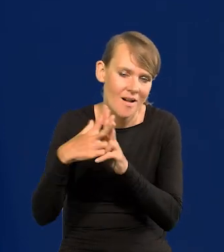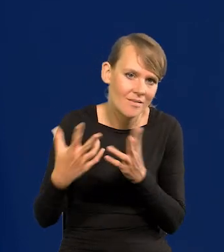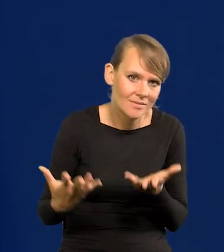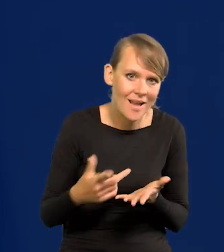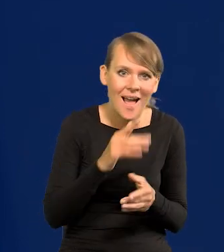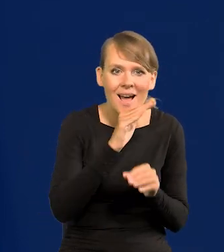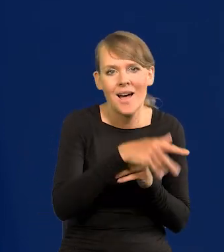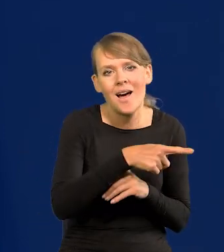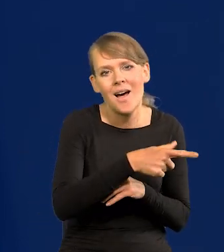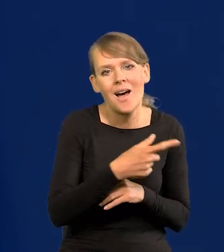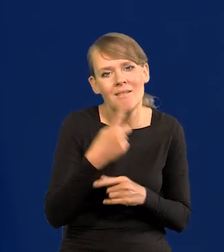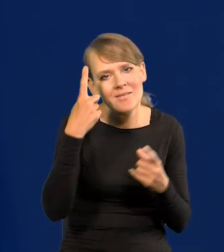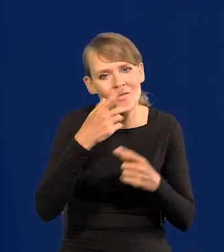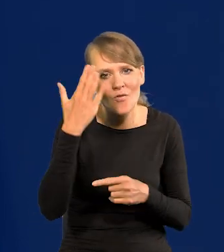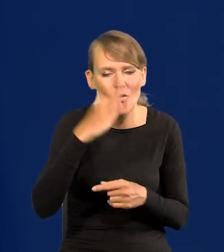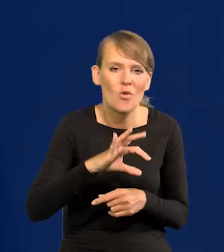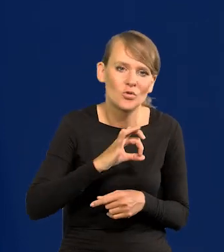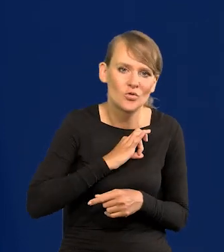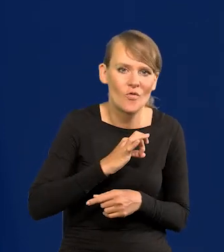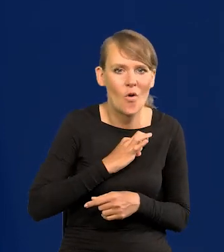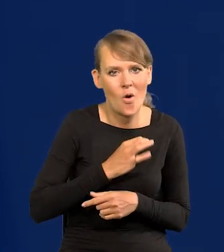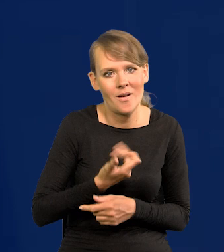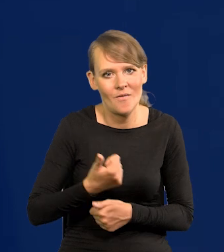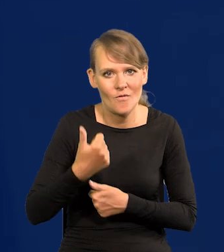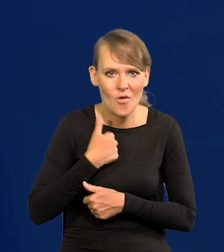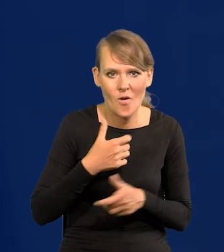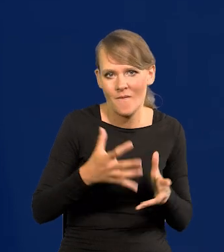a na Zachodzie, że wolą mieć własną siłę zbrojną, większą od naszej,